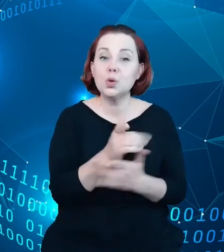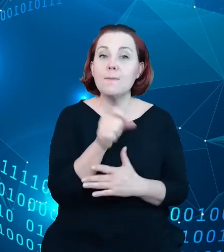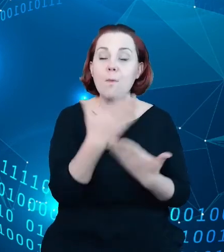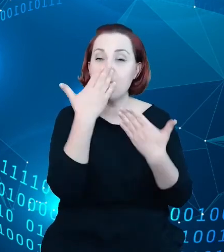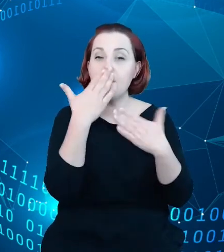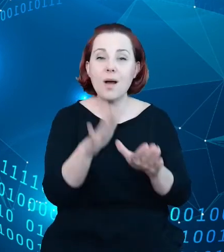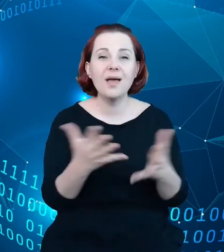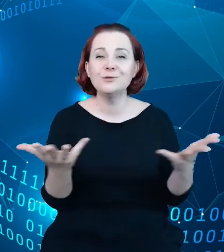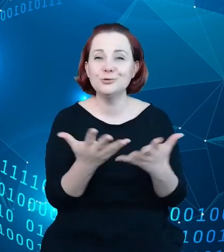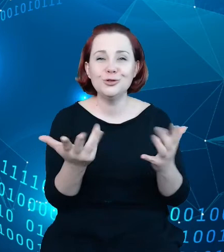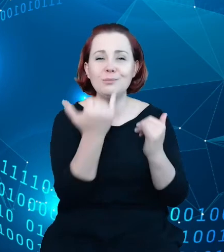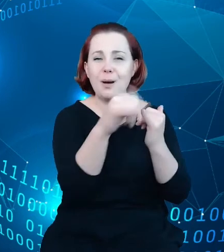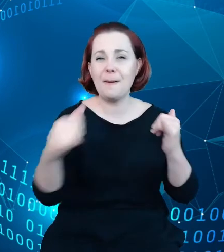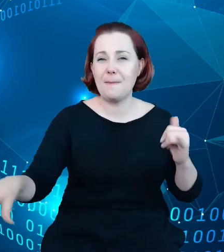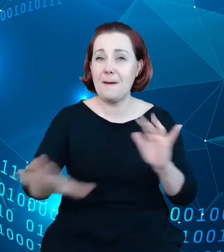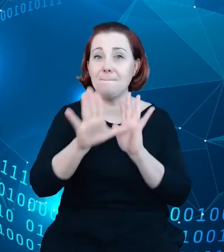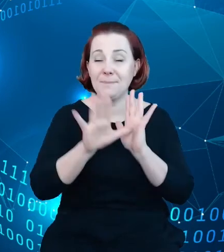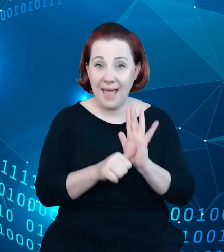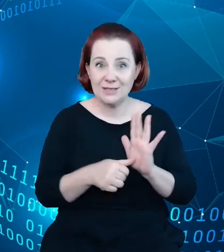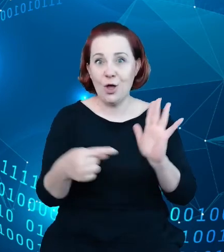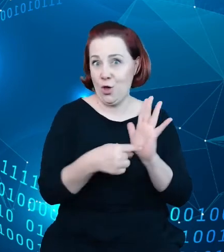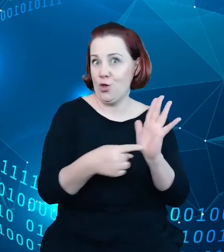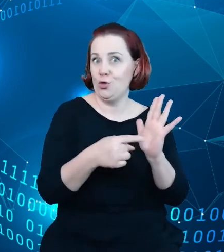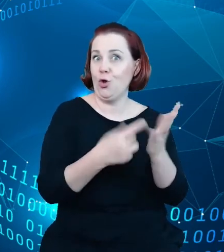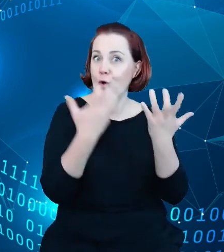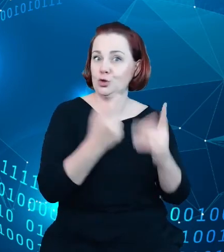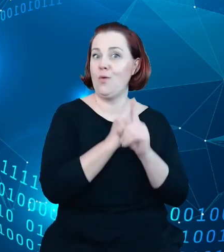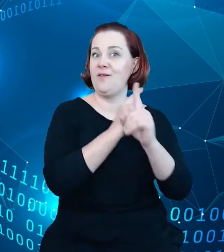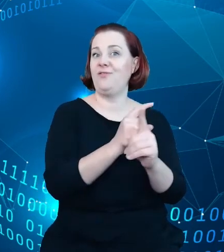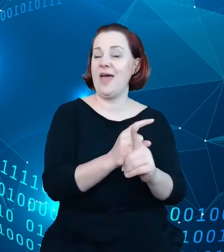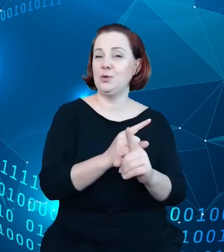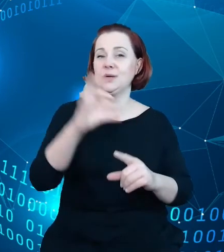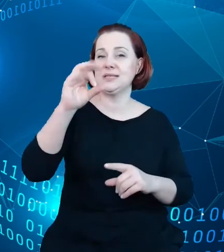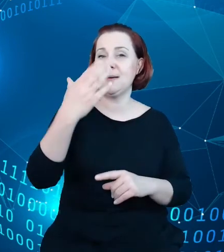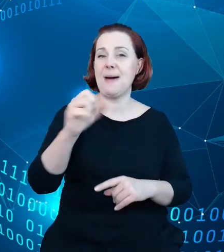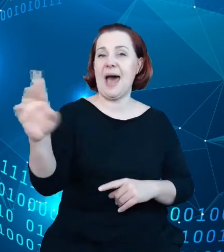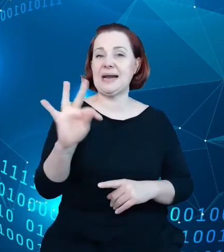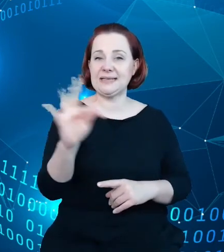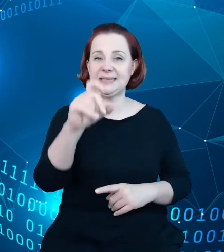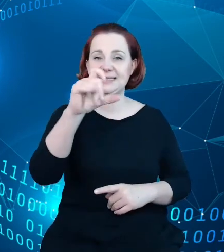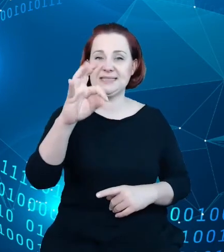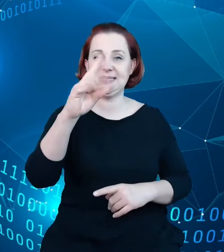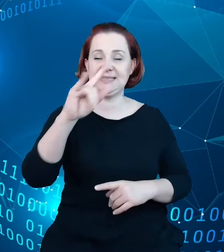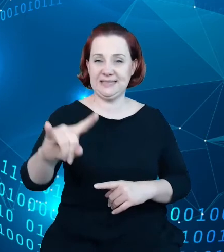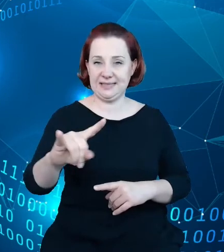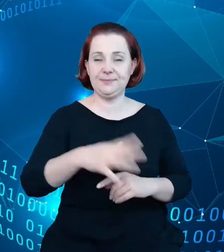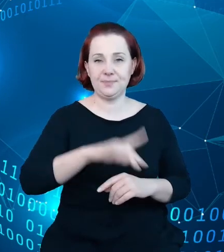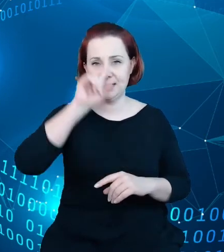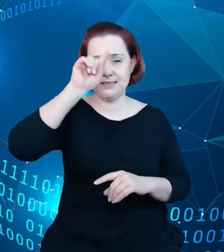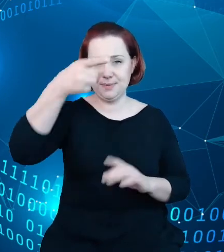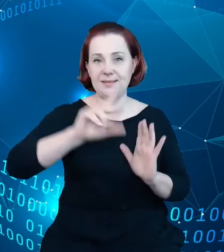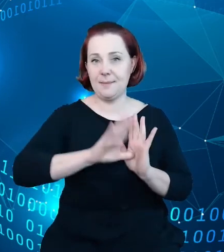miastach, które tą drogą podążają i rozwijają. Samo to podeście jest tak jakby